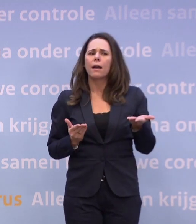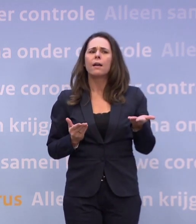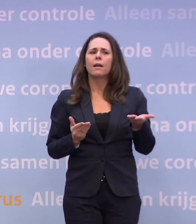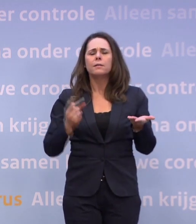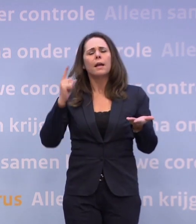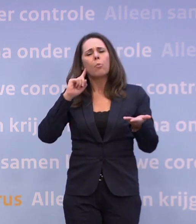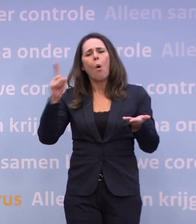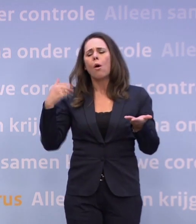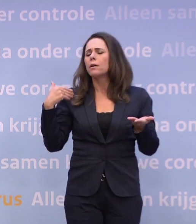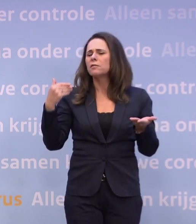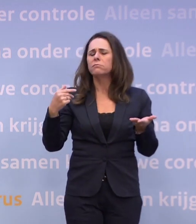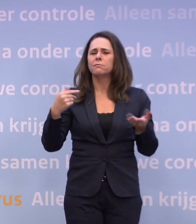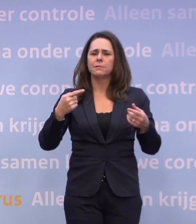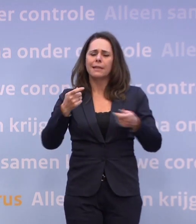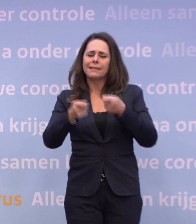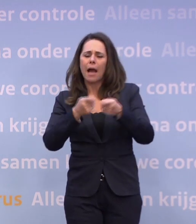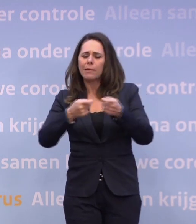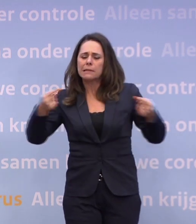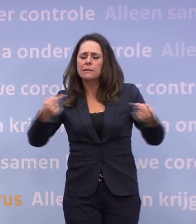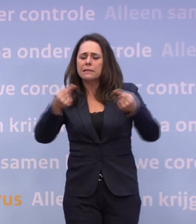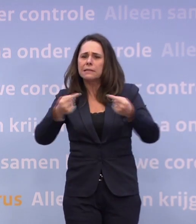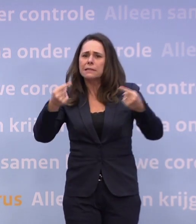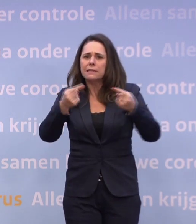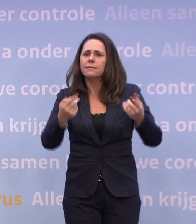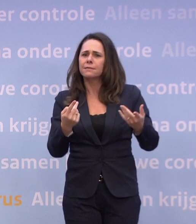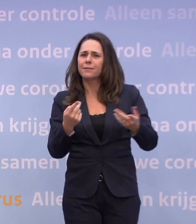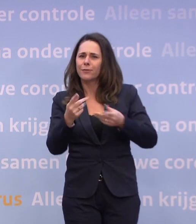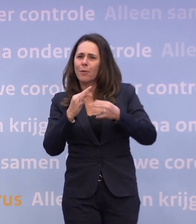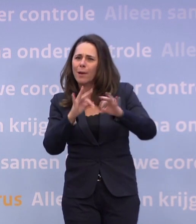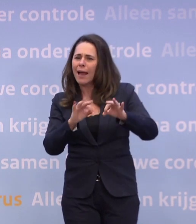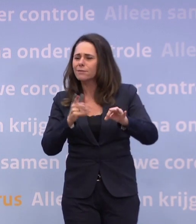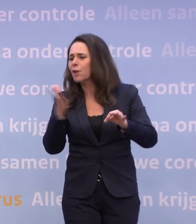...dat het nogal zou knetteren binnen het kabinet over het beleid... ...en welke kant het op zou moeten.